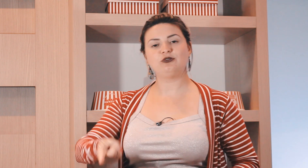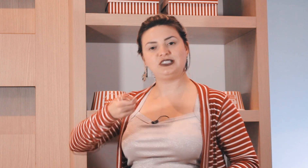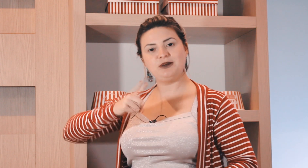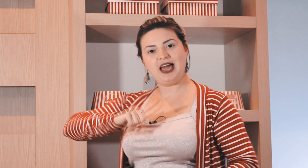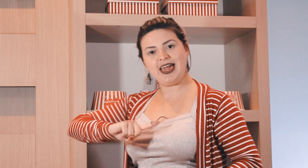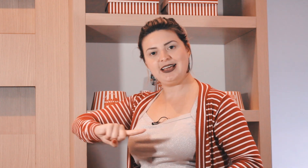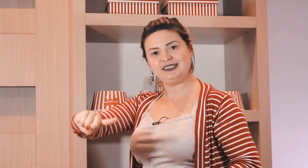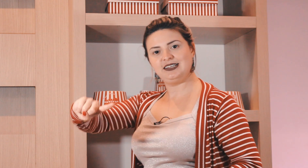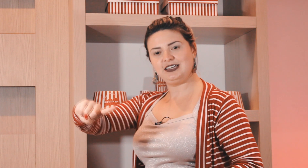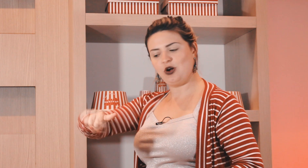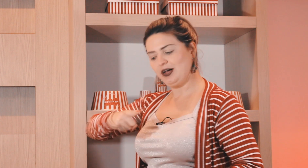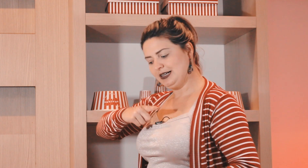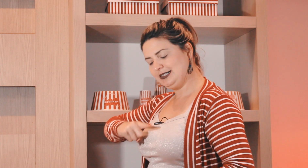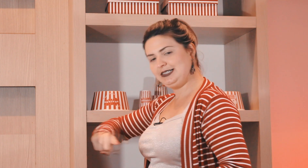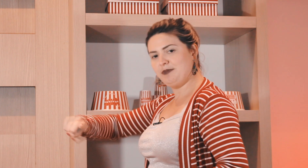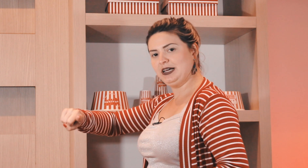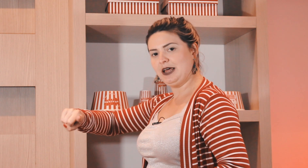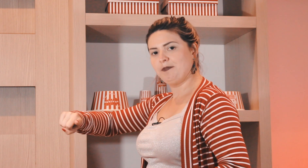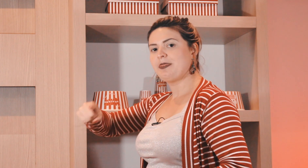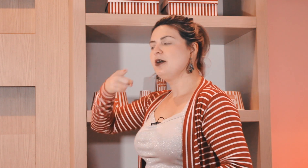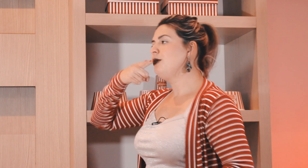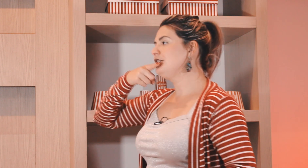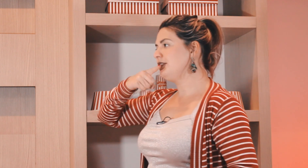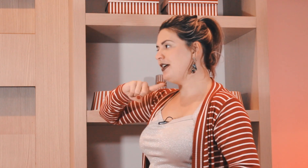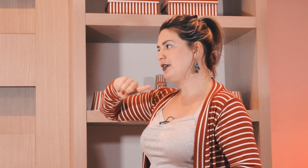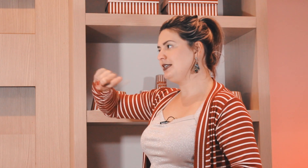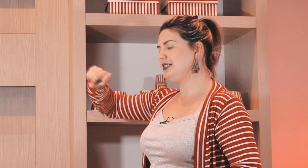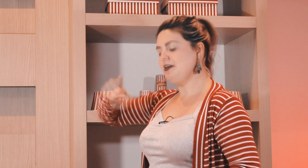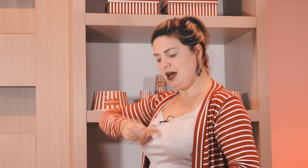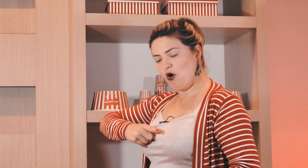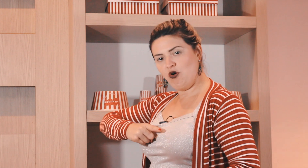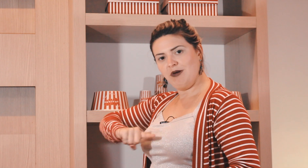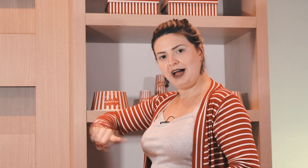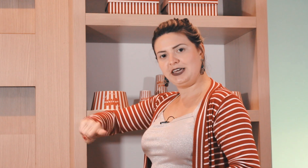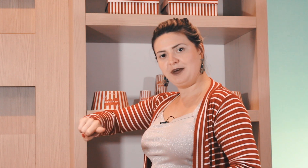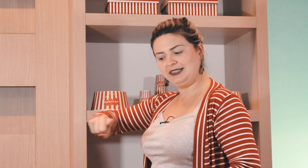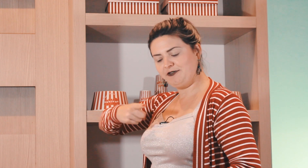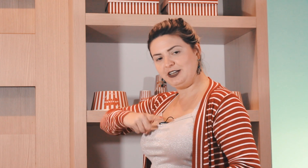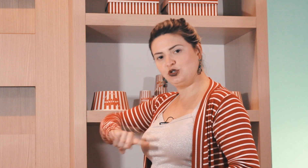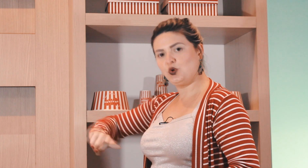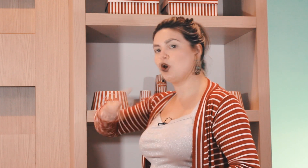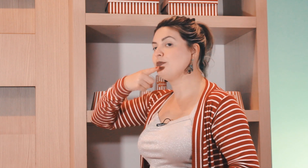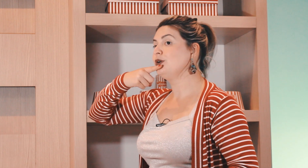fazer o sinal de semana é esse daqui ó semana, pode ser feito aqui em cima ou aqui mais à frente do